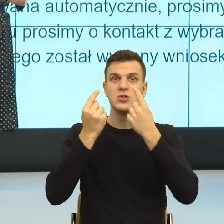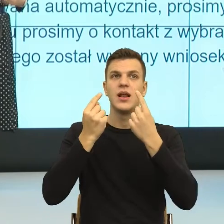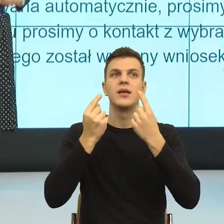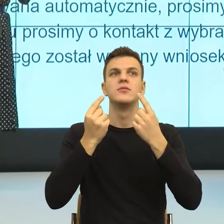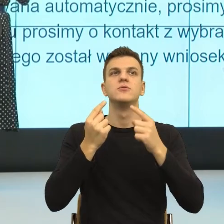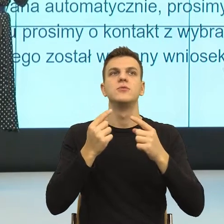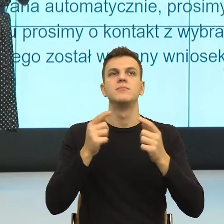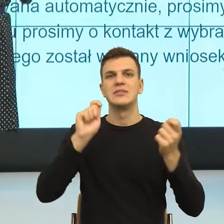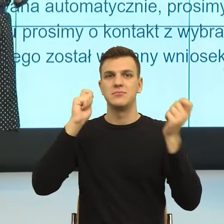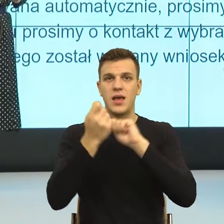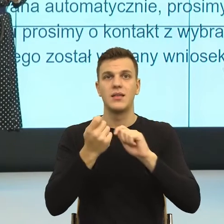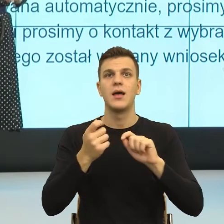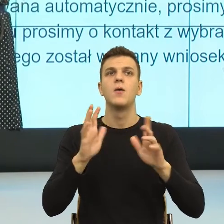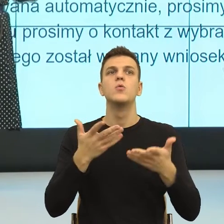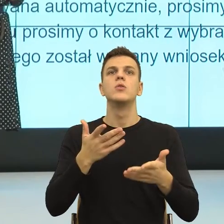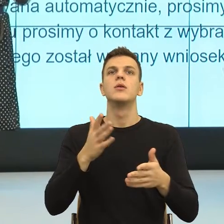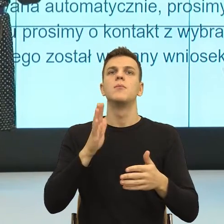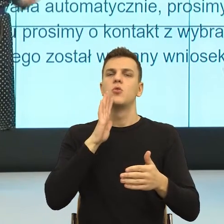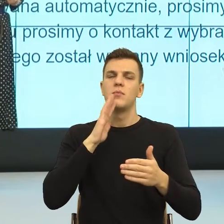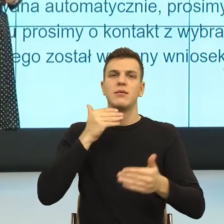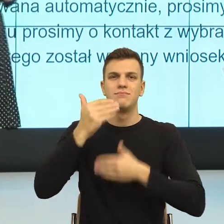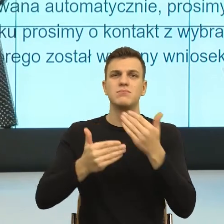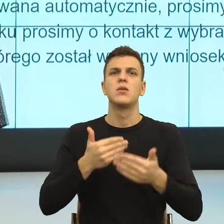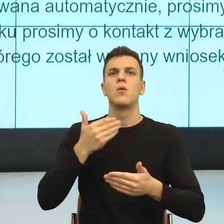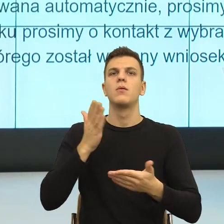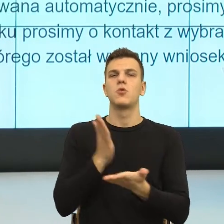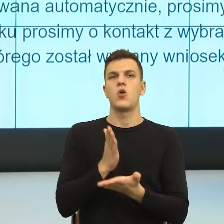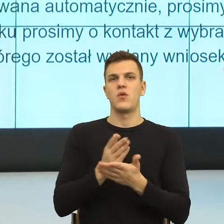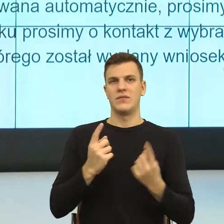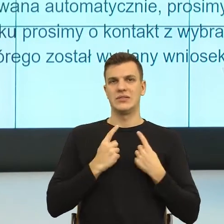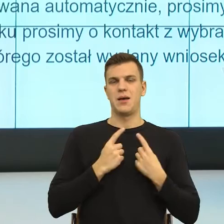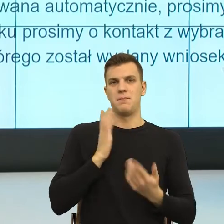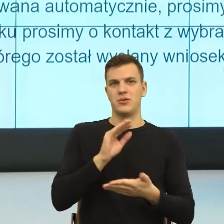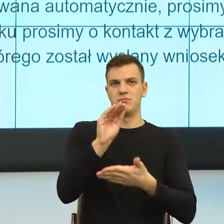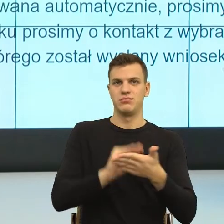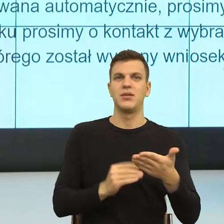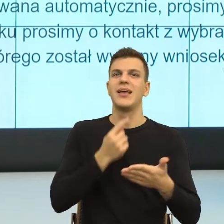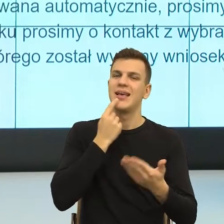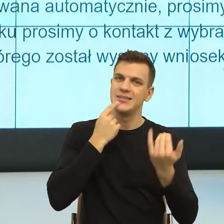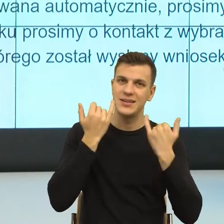One zaraz wejdą do języka już w Unii Europejskiej też nad tym pracujemy, żeby te formuły wchodziły do języka,